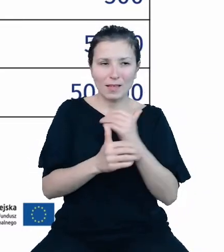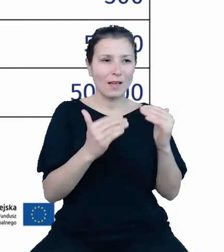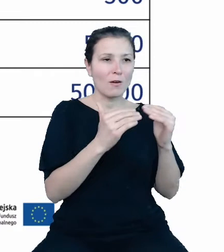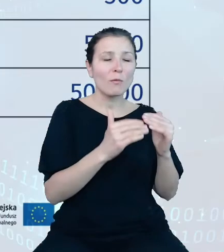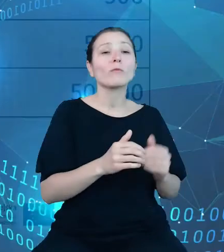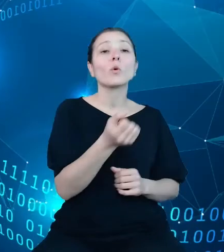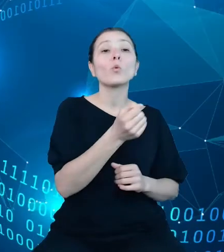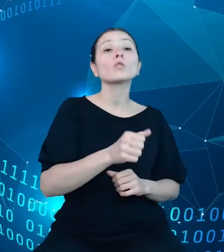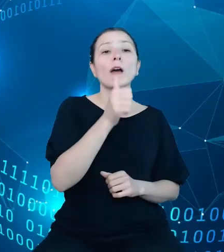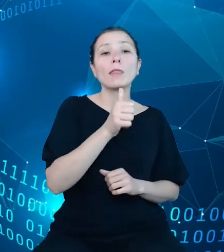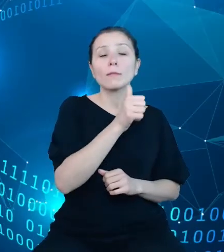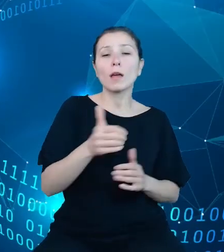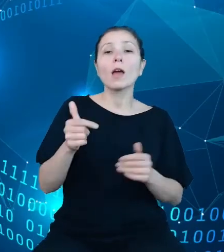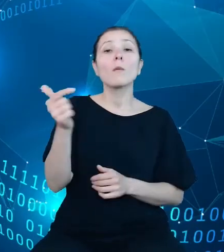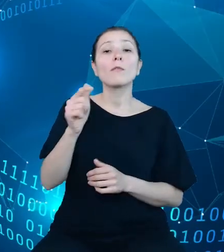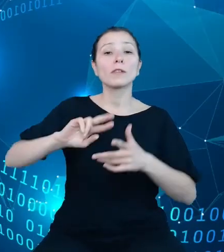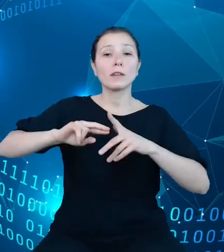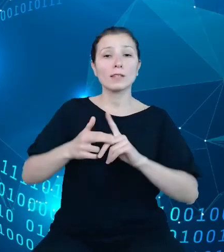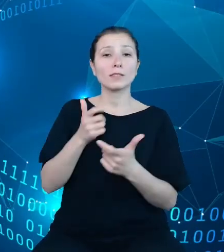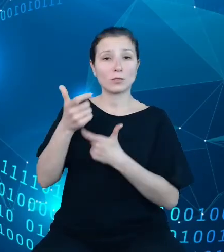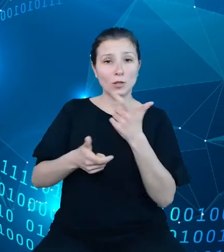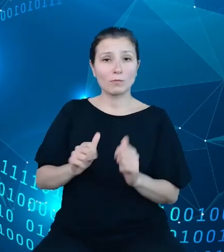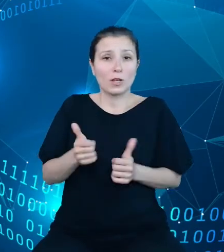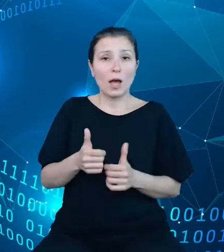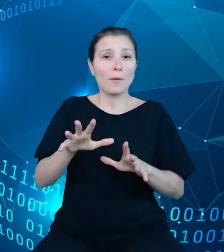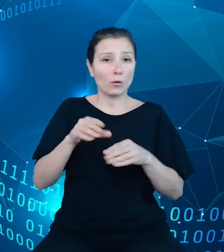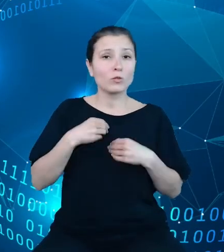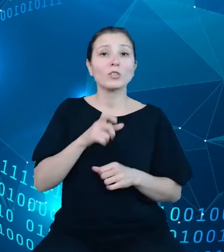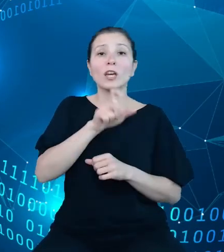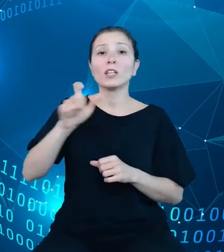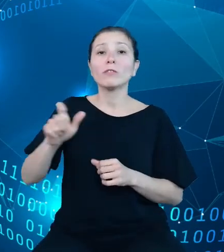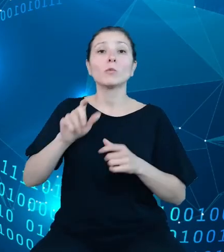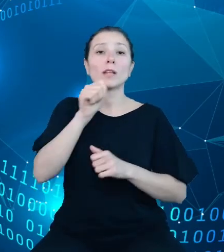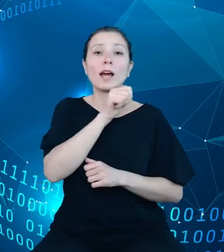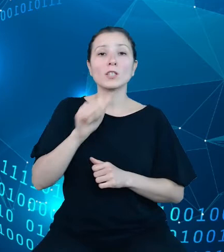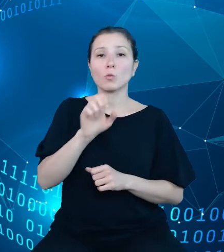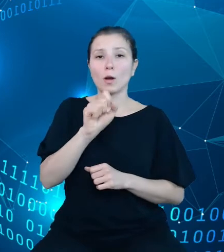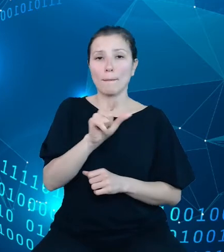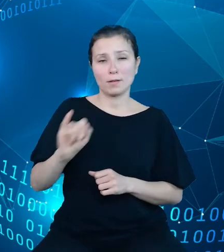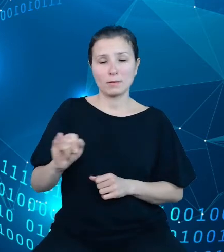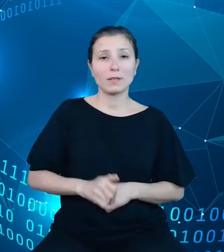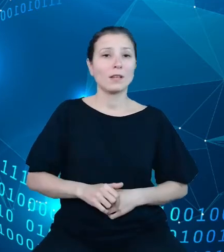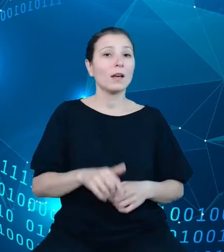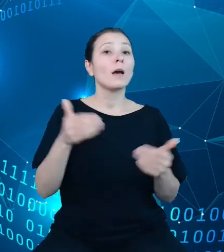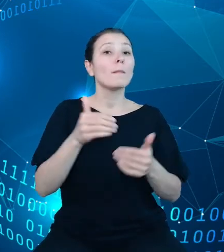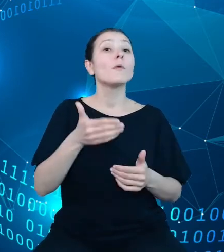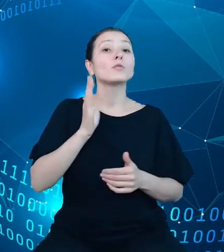powinni zarejestrować się w celu uzyskania indywidualnego klucza API. Będzie to możliwe dzięki wypełnieniu formularza rejestracyjnego, w którym